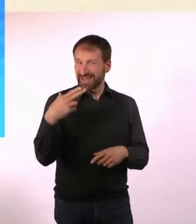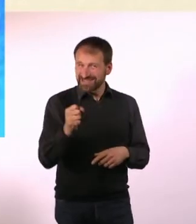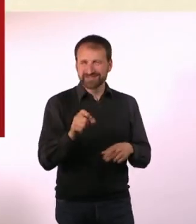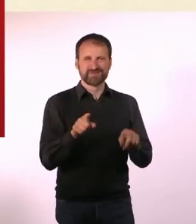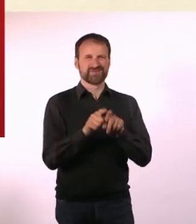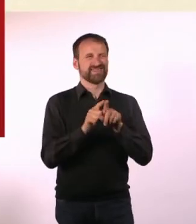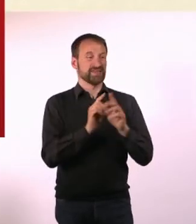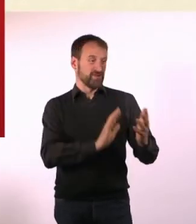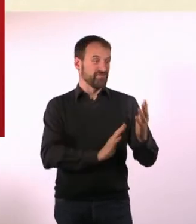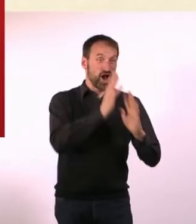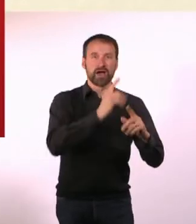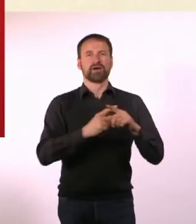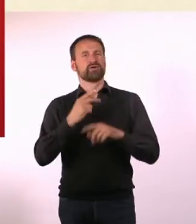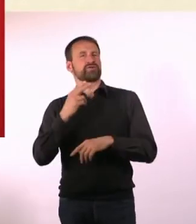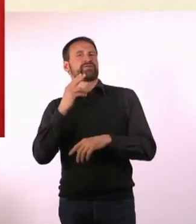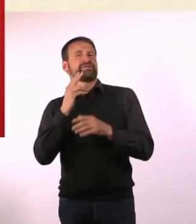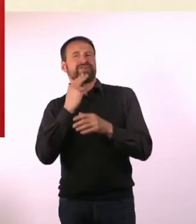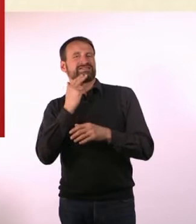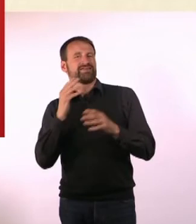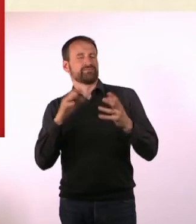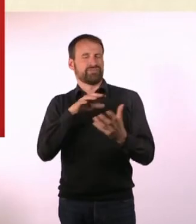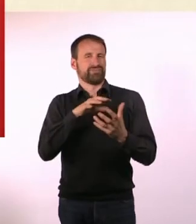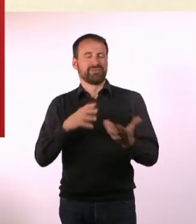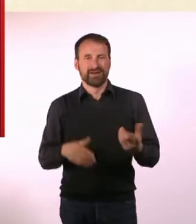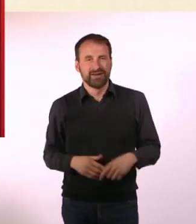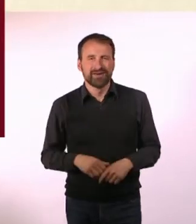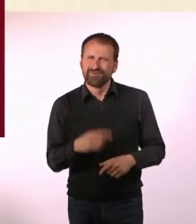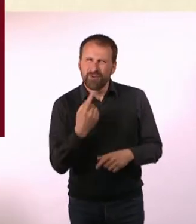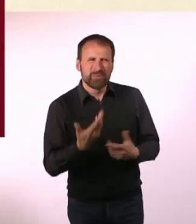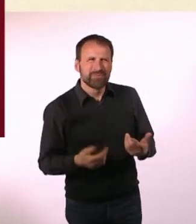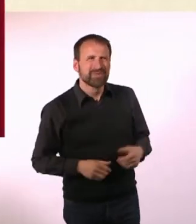Auf der einen Seite ist es sich gar nicht so unähnlich, wie man denken würde,